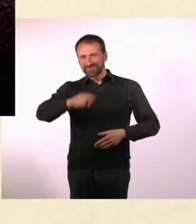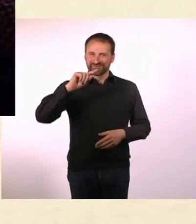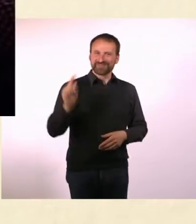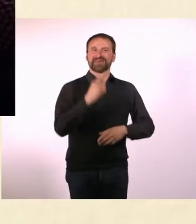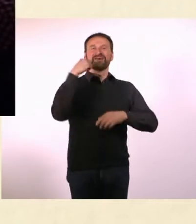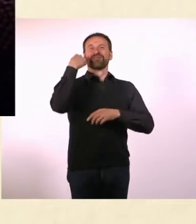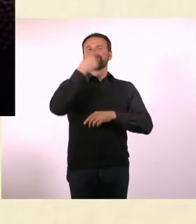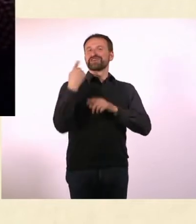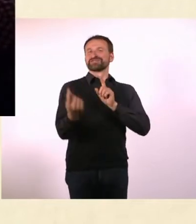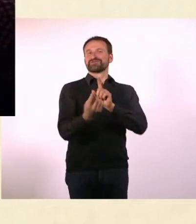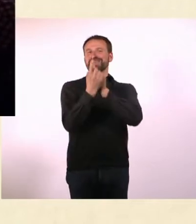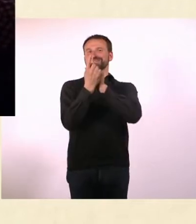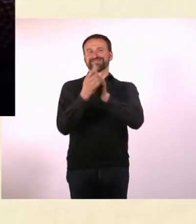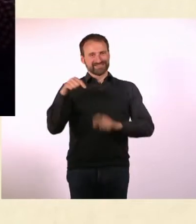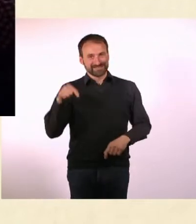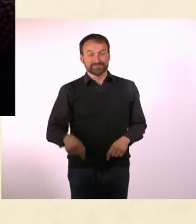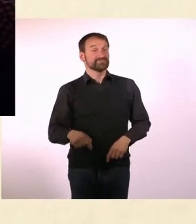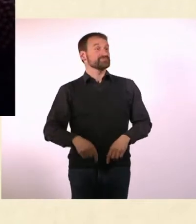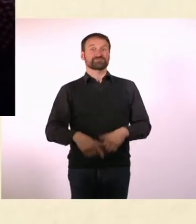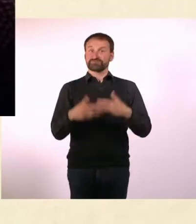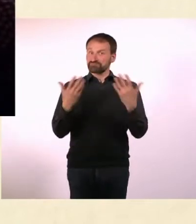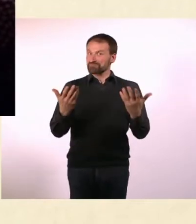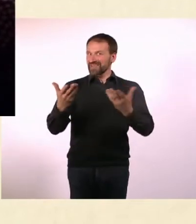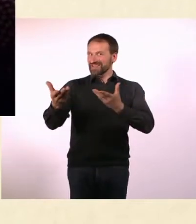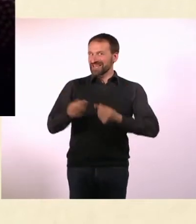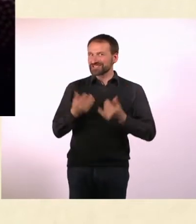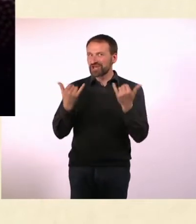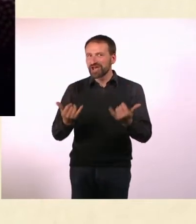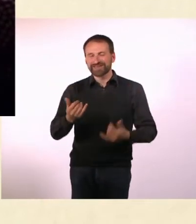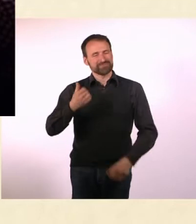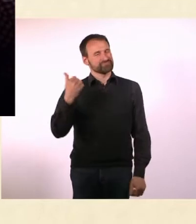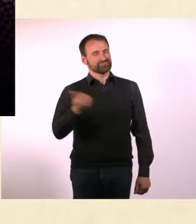Heute habe ich einen wunderbaren Gast, sie ist Autorin, Journalistin, Bloggerin,